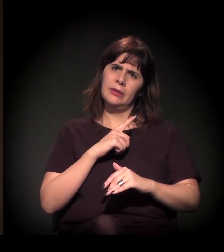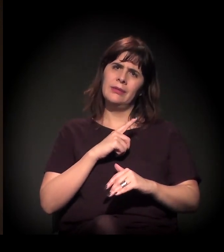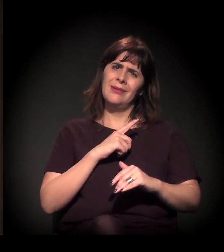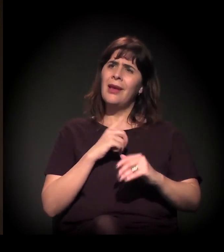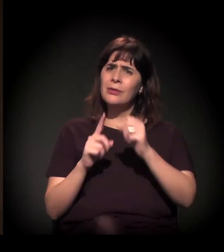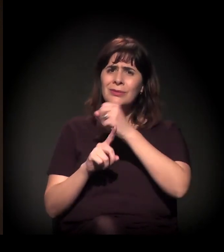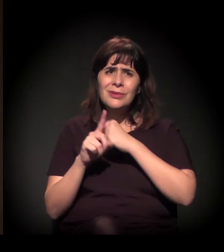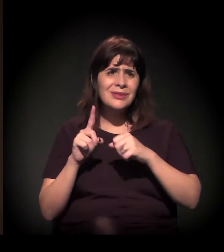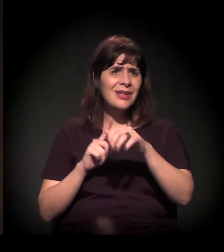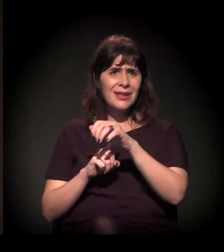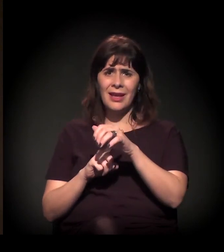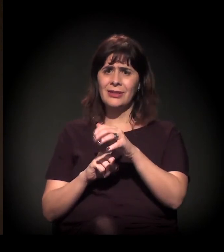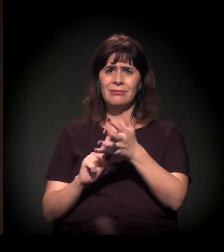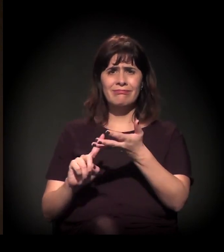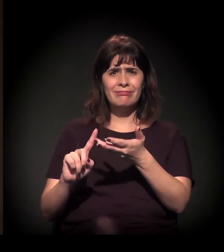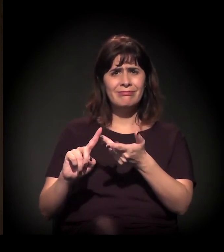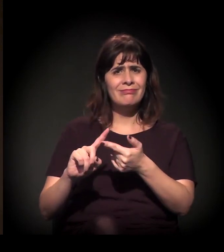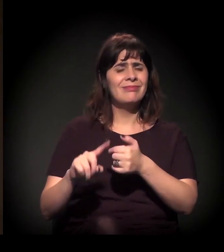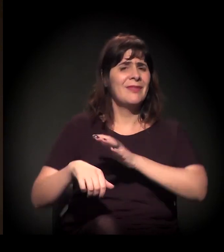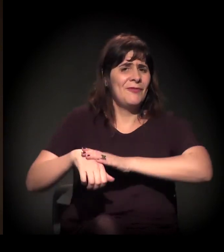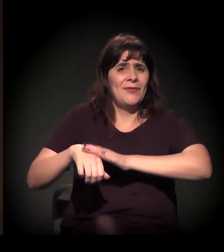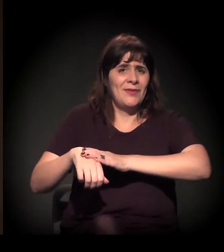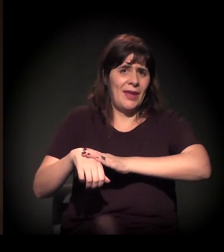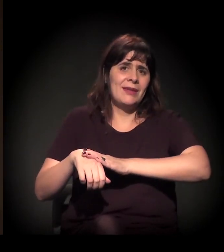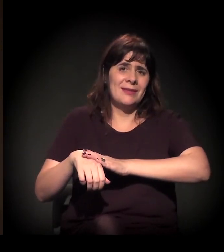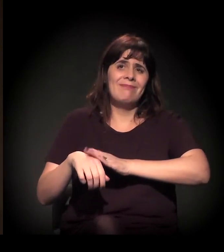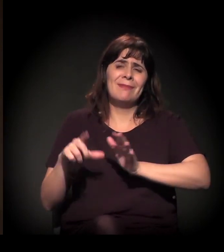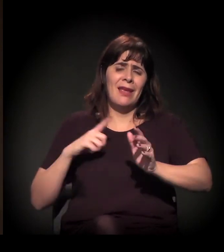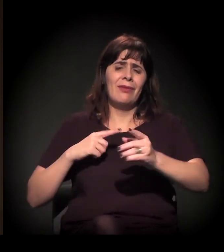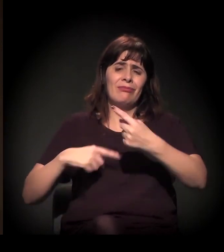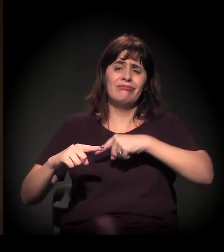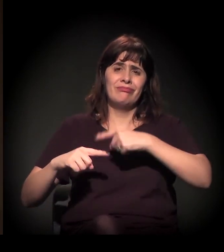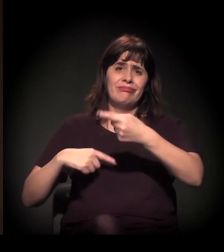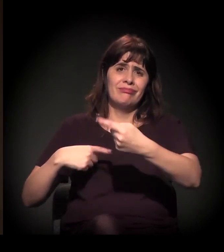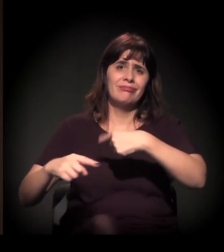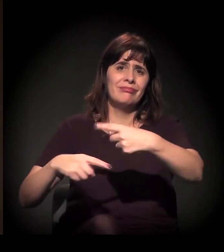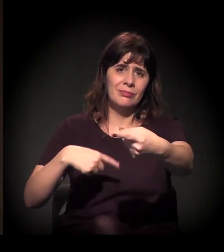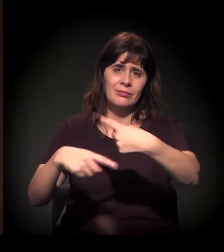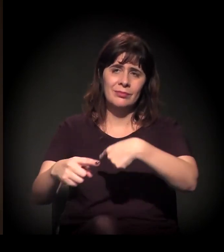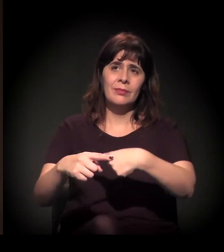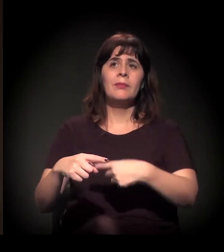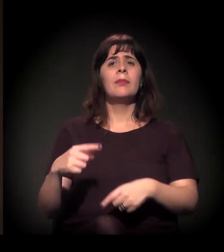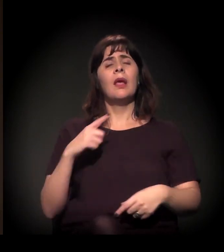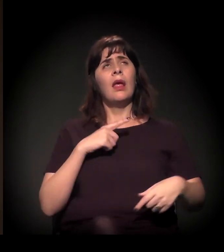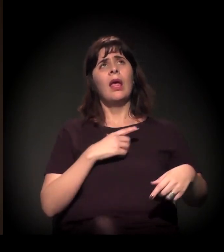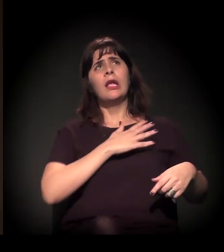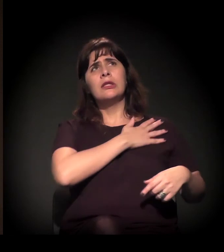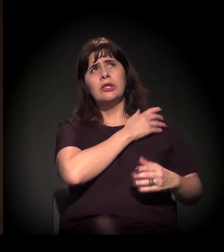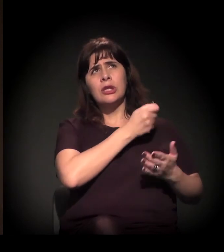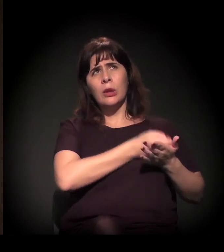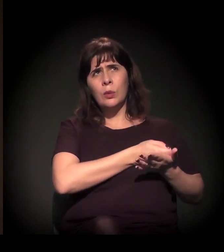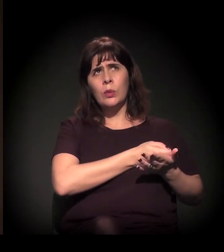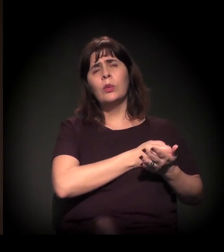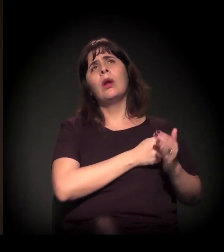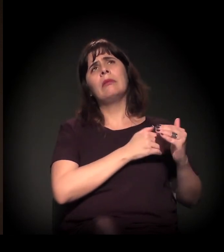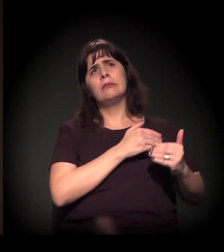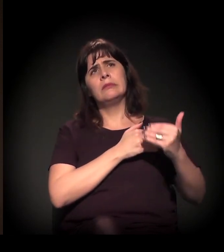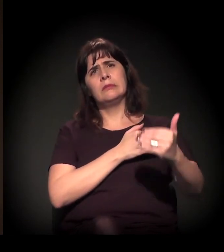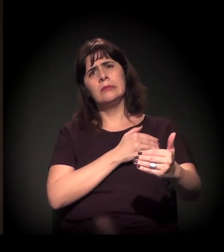Eu diria que, nesse primeiro período da análise, logo depois da ditadura, até 1989,